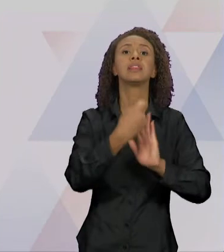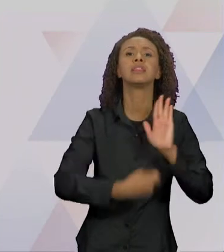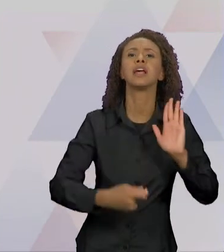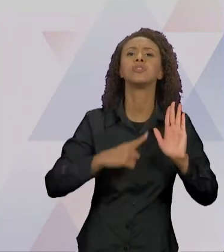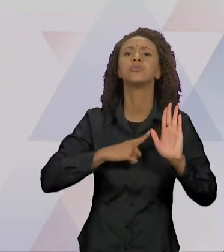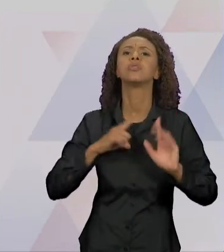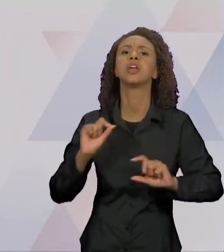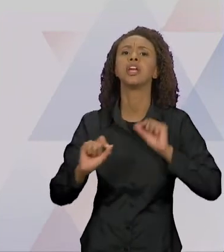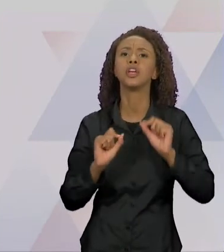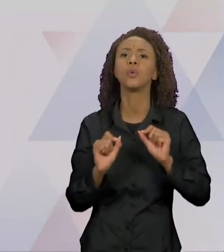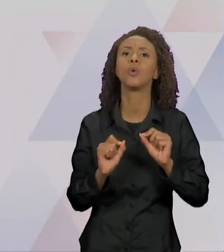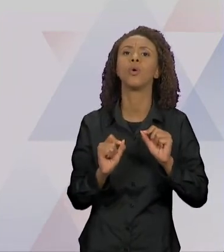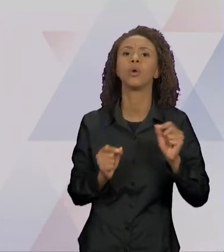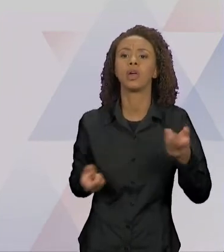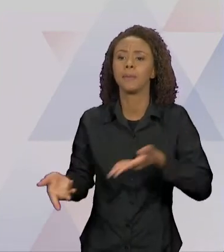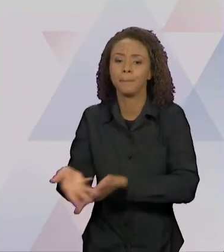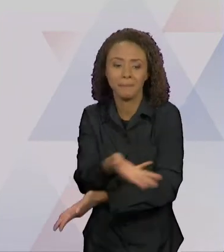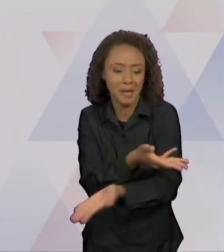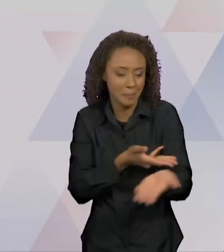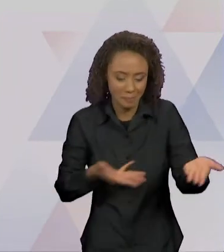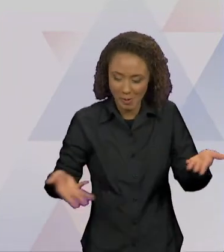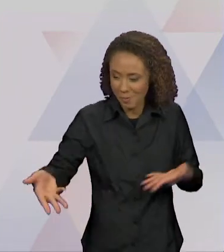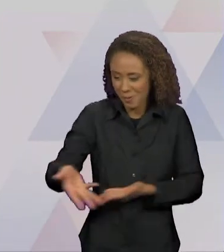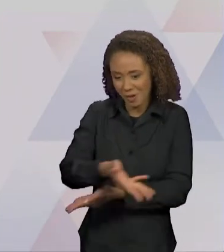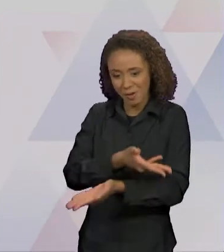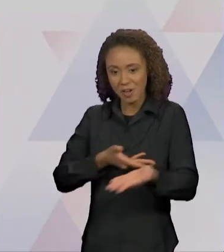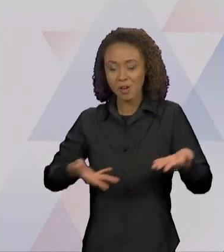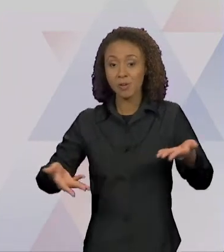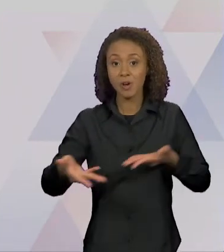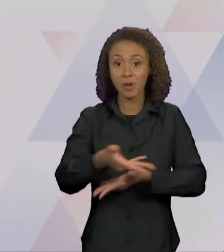NO ESPAÇO DE UM TEXTO, VÁRIOS